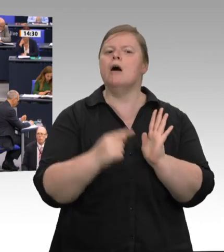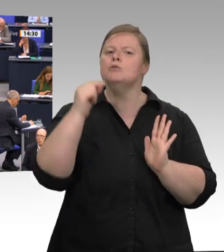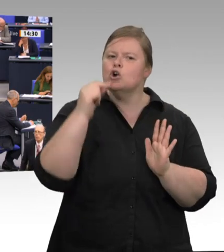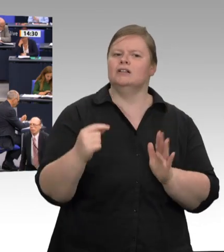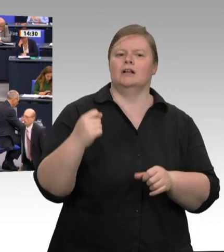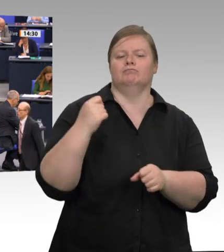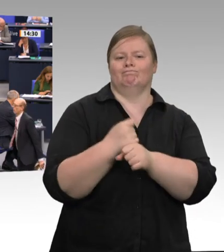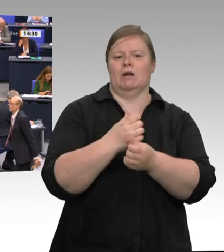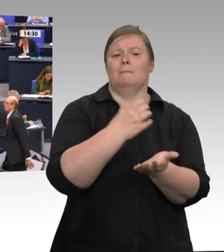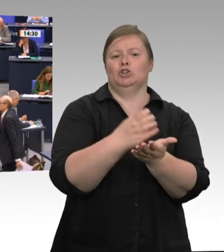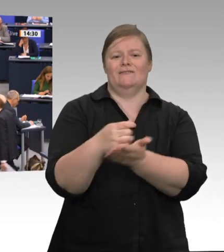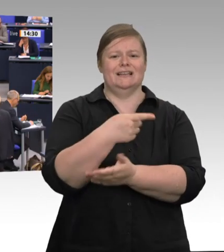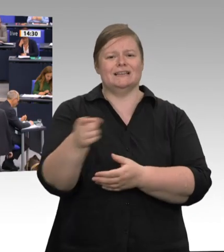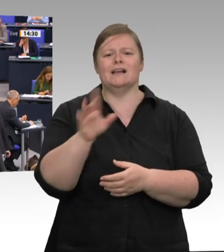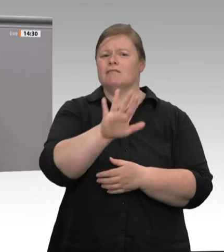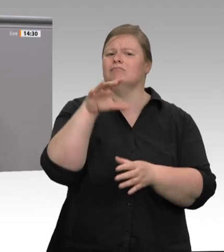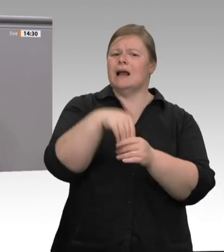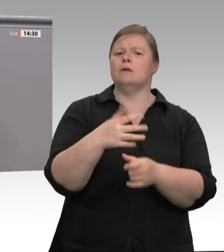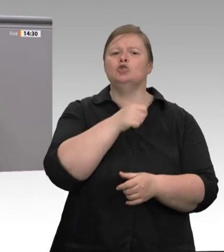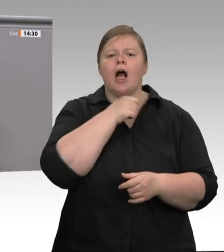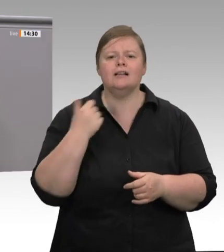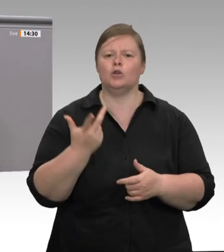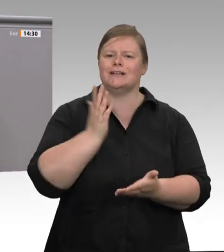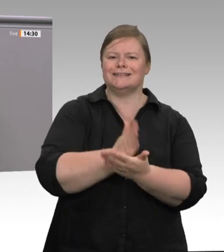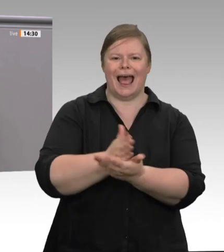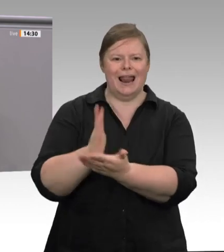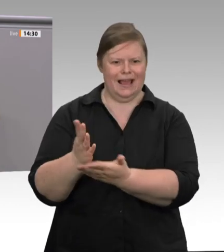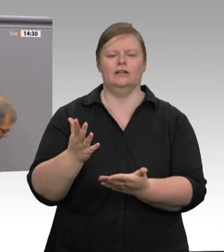die es dann gibt, müssen aber auch wirklich scharf kontrolliert werden, und dafür,